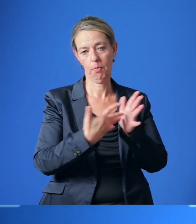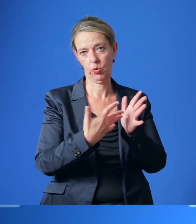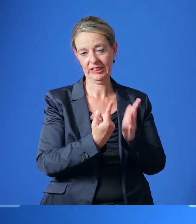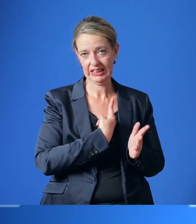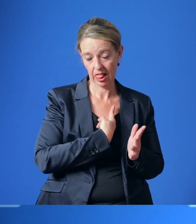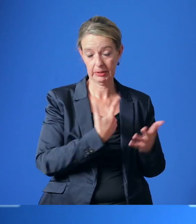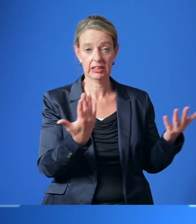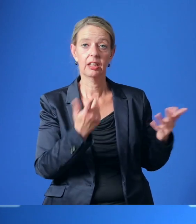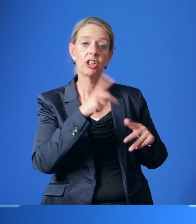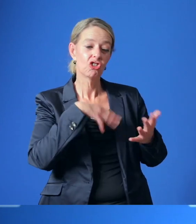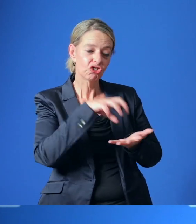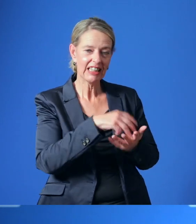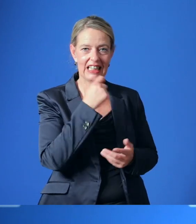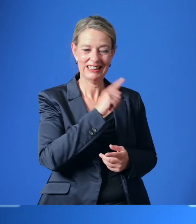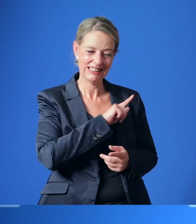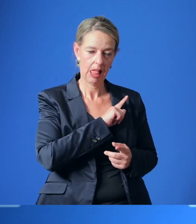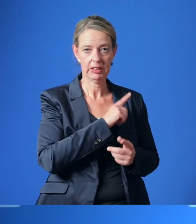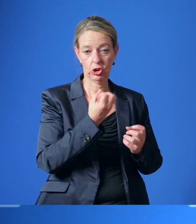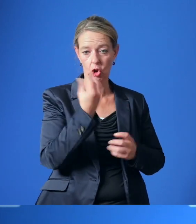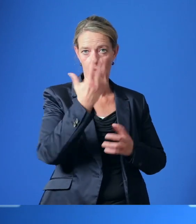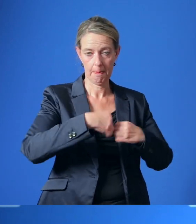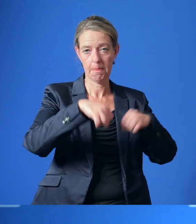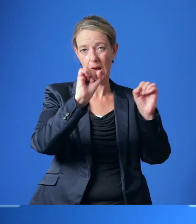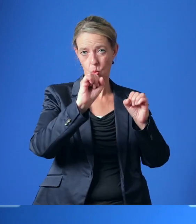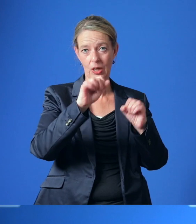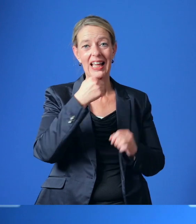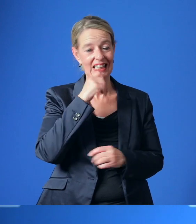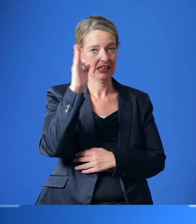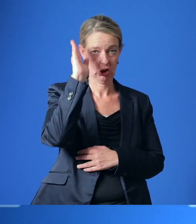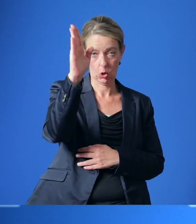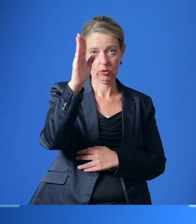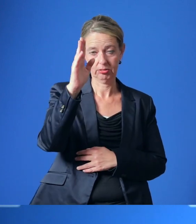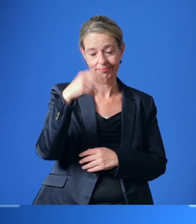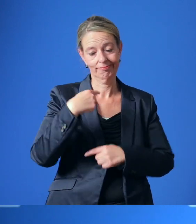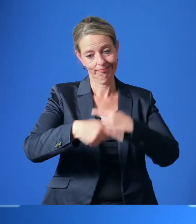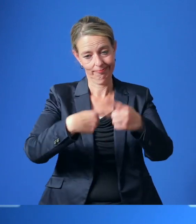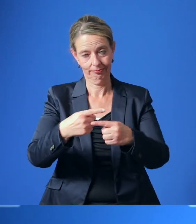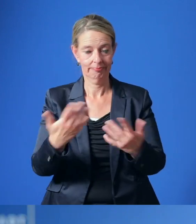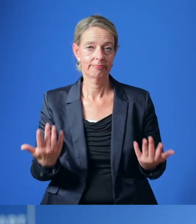ob und in welcher Form die Stadt Essen selbst einen solchen Neubau eines im Essener Norden realisieren könne.